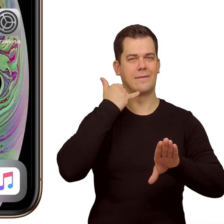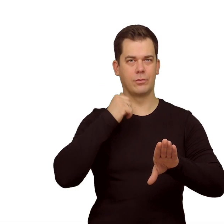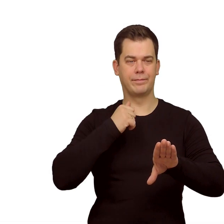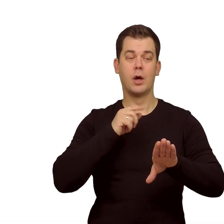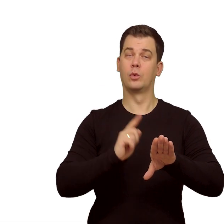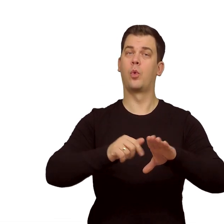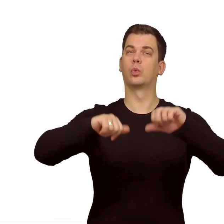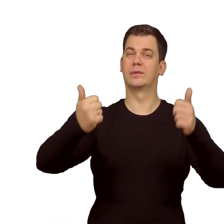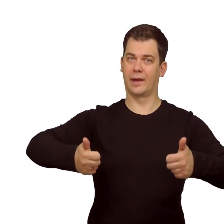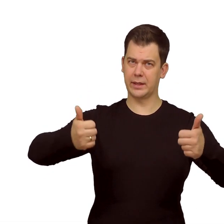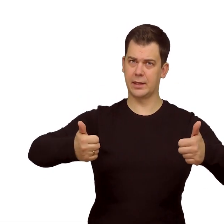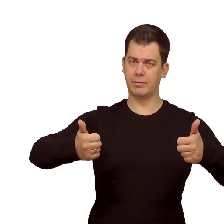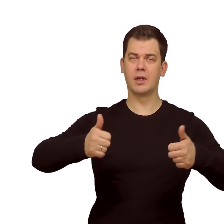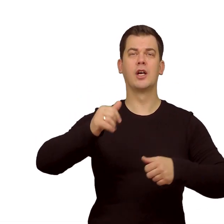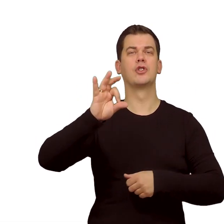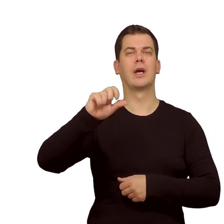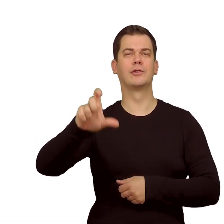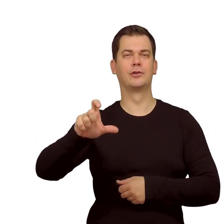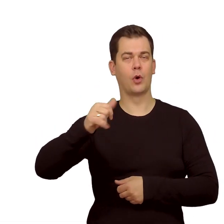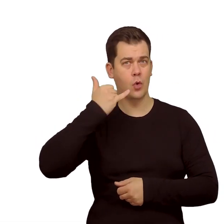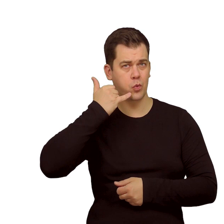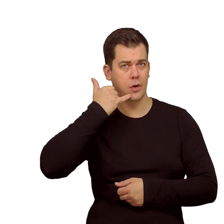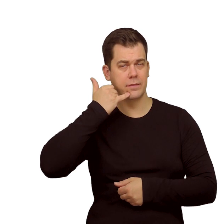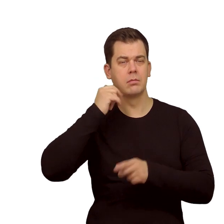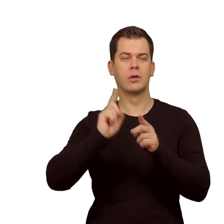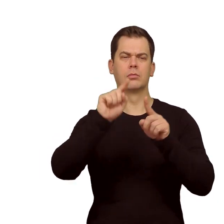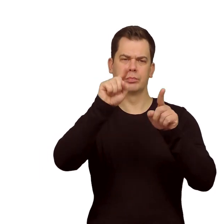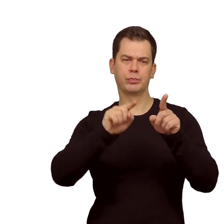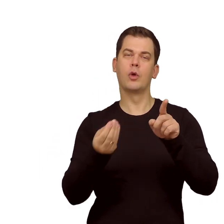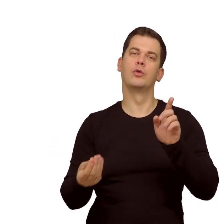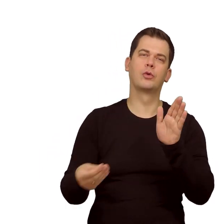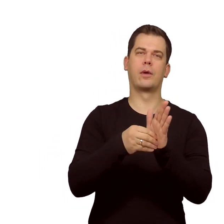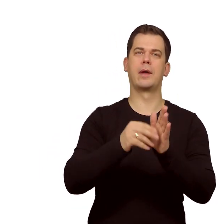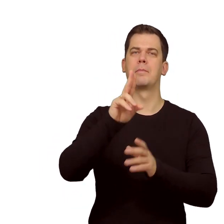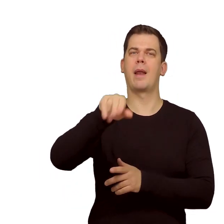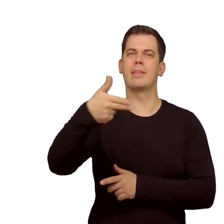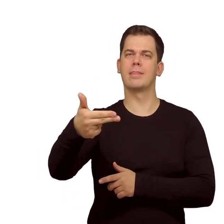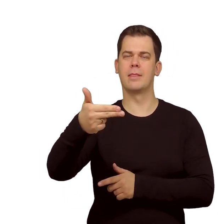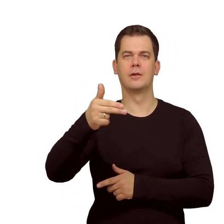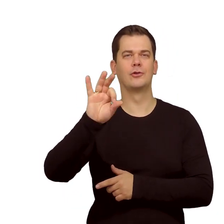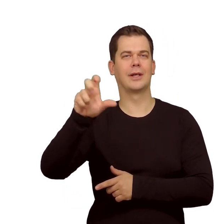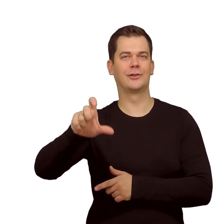Wchodzimy w "Ustawienia", "Sieci komórkowe" i wybieramy "Dodaj plan sieci komórkowej".